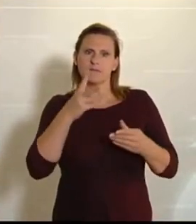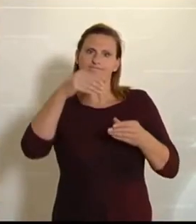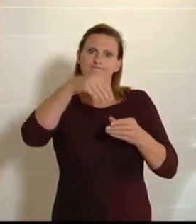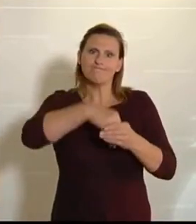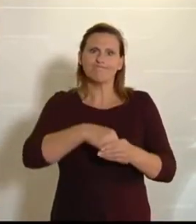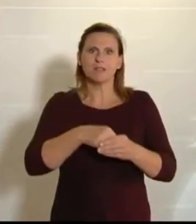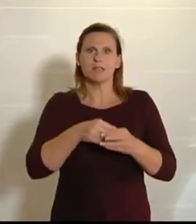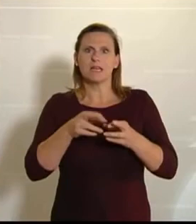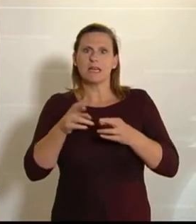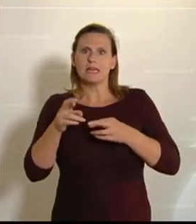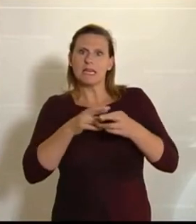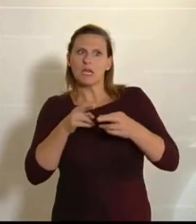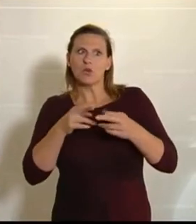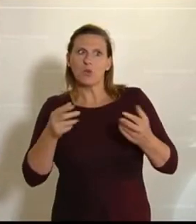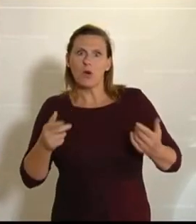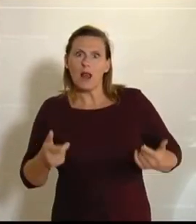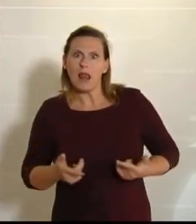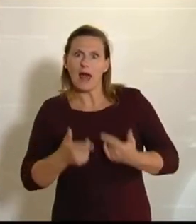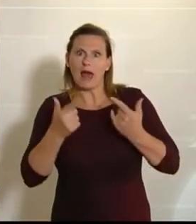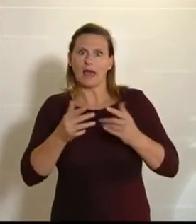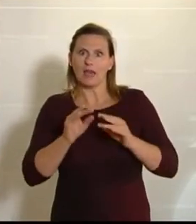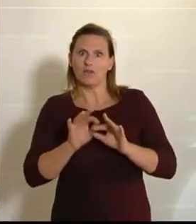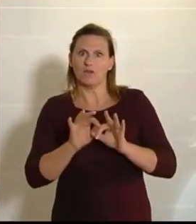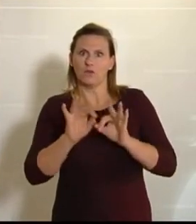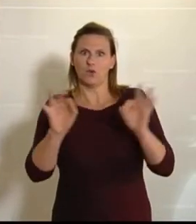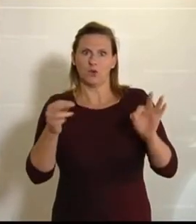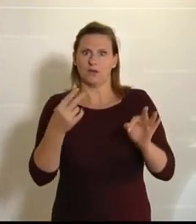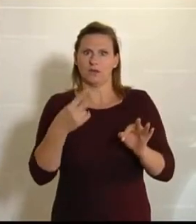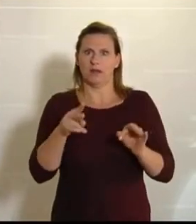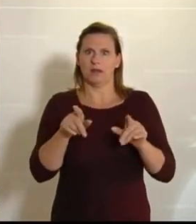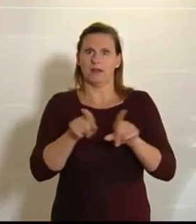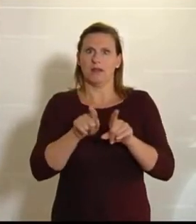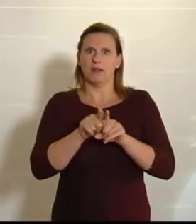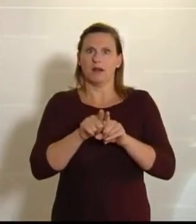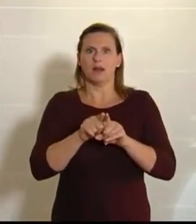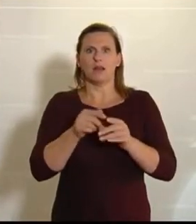hat es ihnen nicht so leicht gemacht. Natürlich hätte es Erntehelfer gebraucht, und die braucht